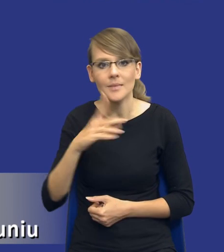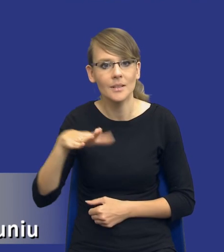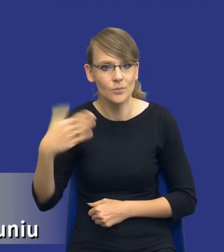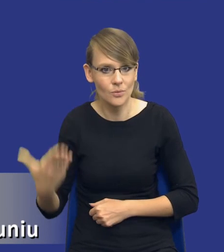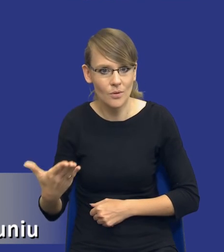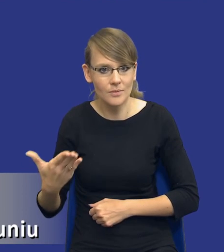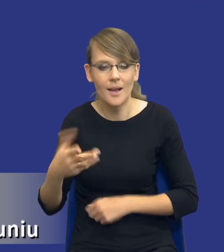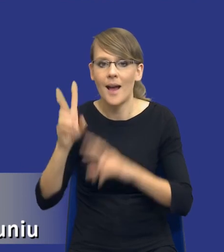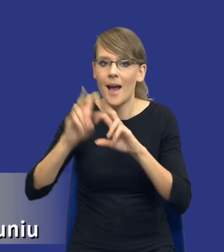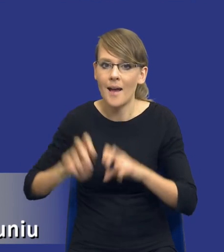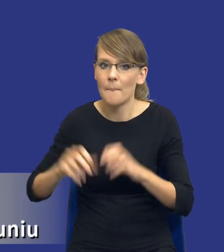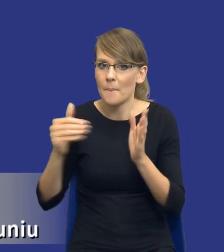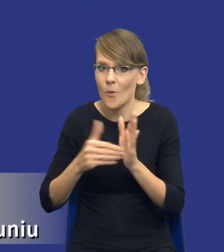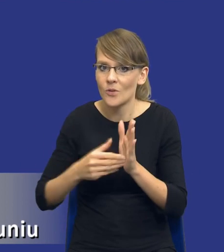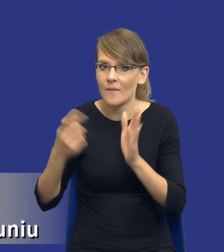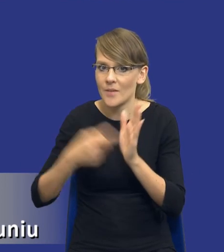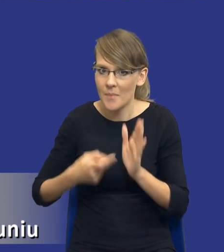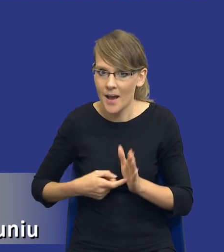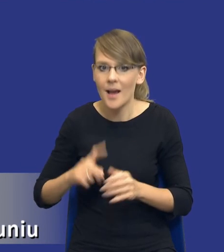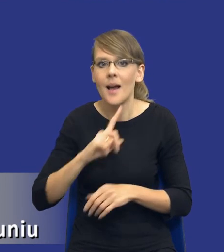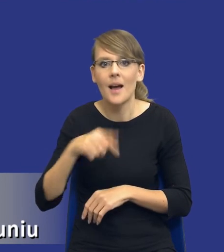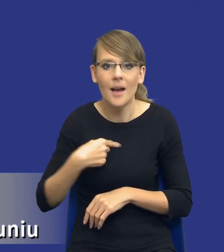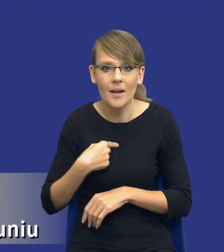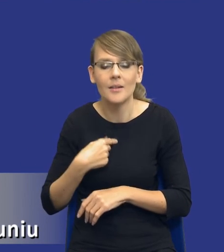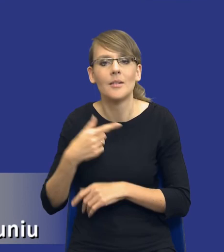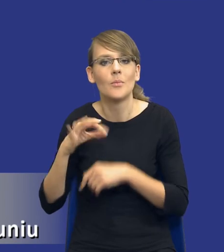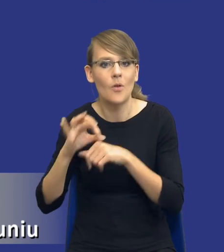poprzez analizę potrzeb i wymagań my prowadzimy już pewną politykę zakupową.